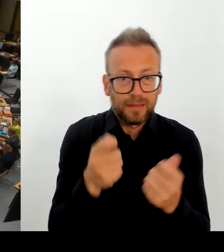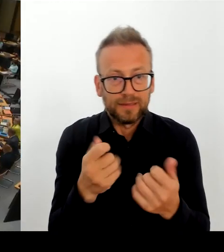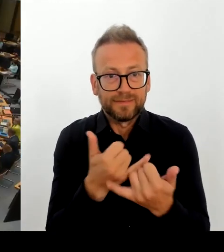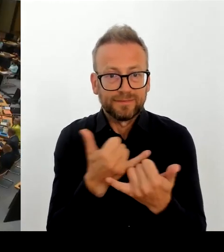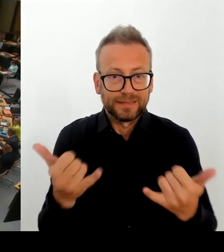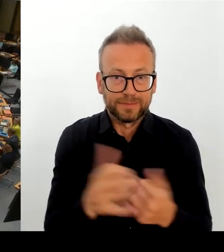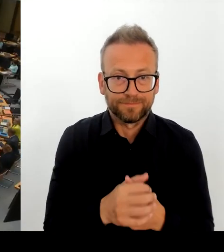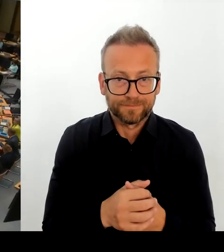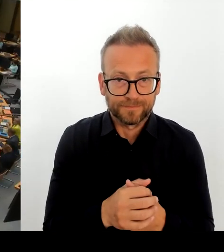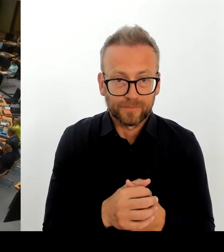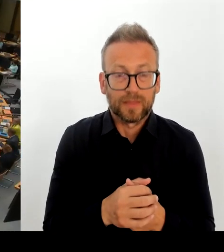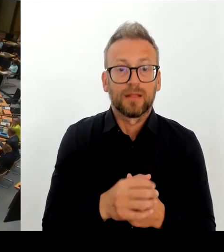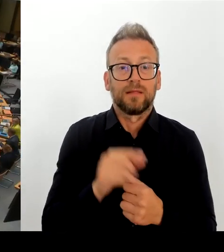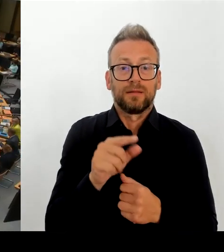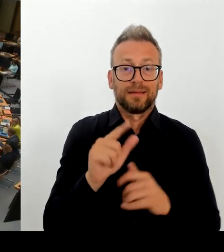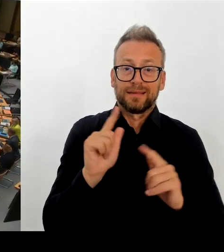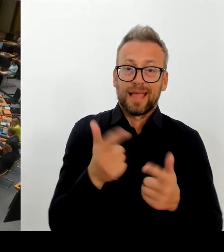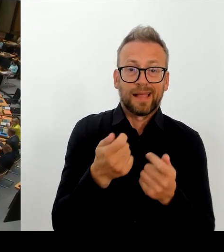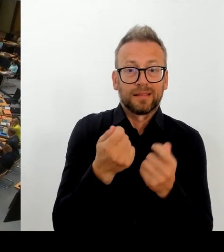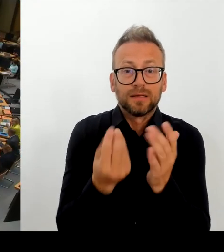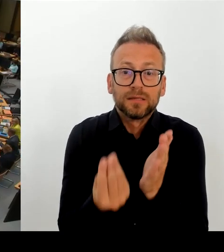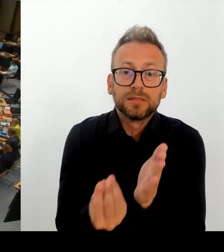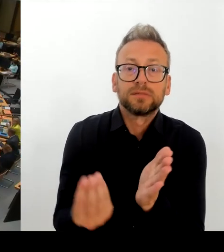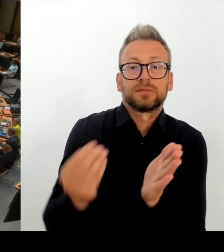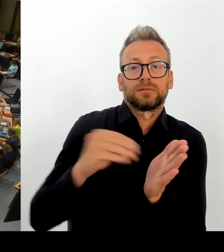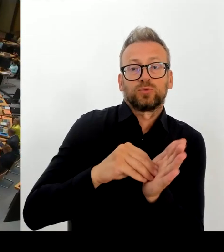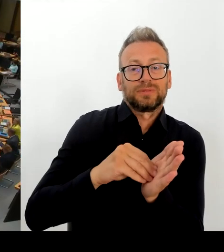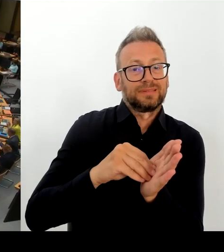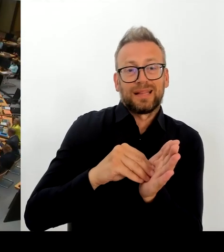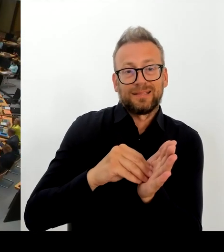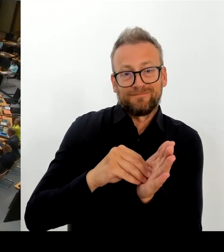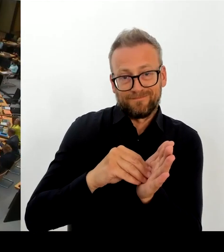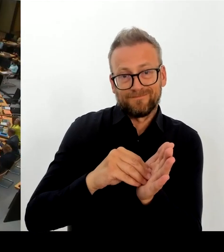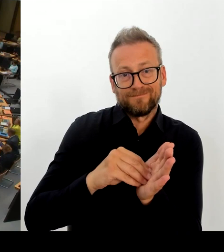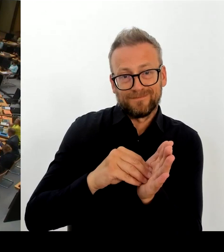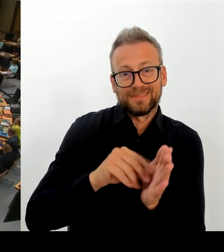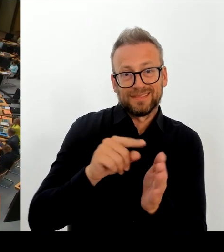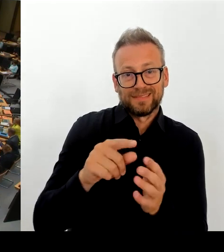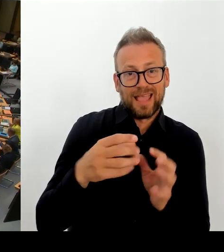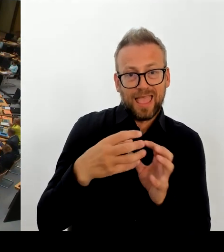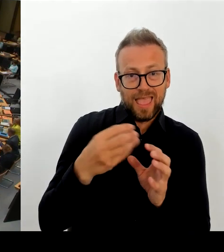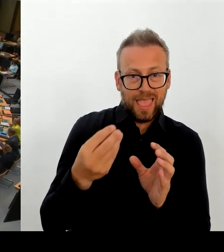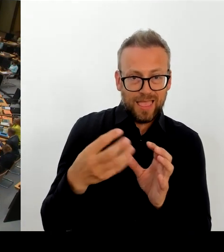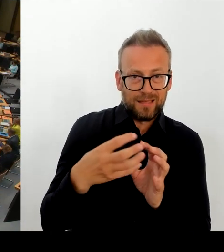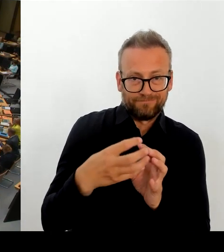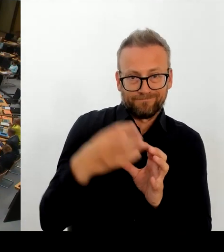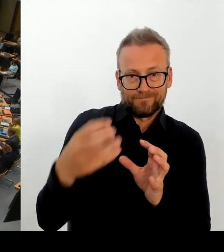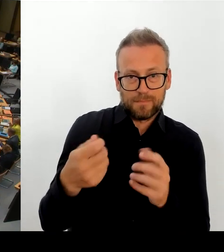wo der modulare Ergänzungsbau hin sollte, zeitnah kein Baurecht zur Verfügung stehen wird, sodass auch von